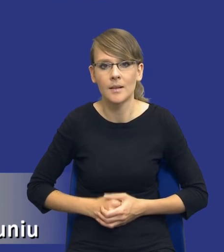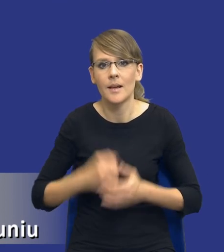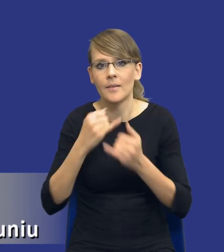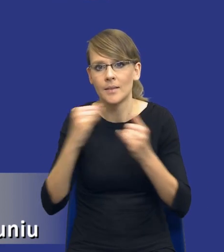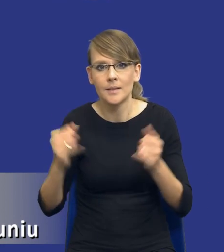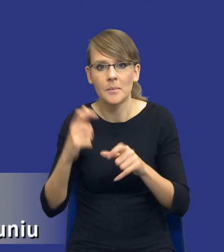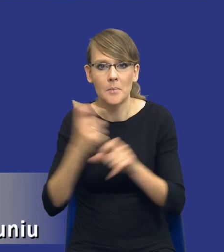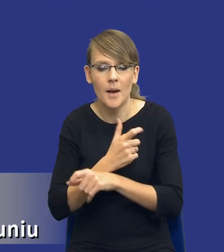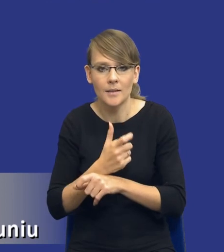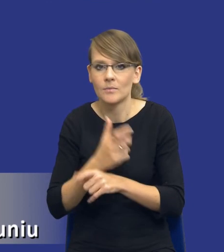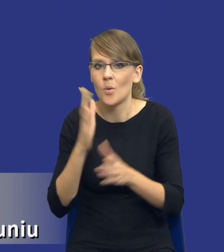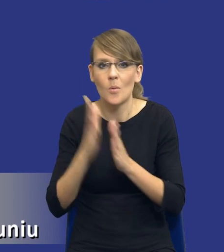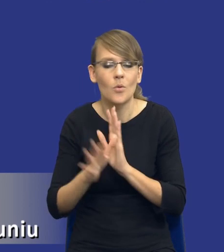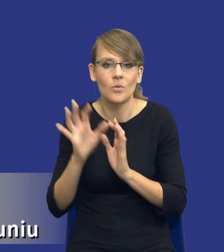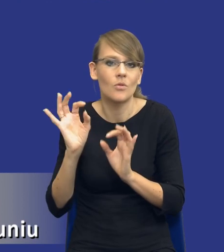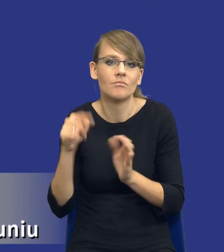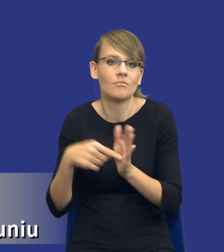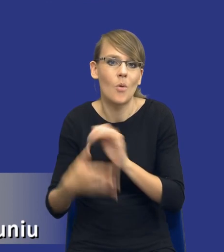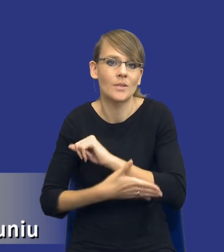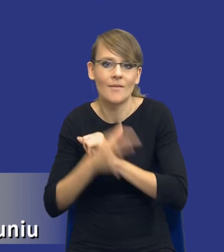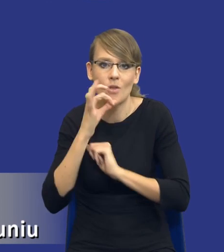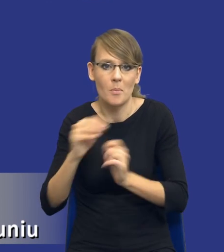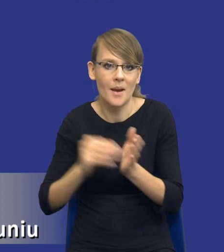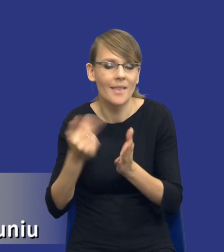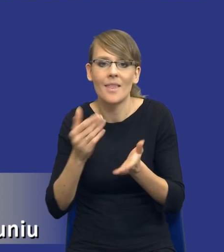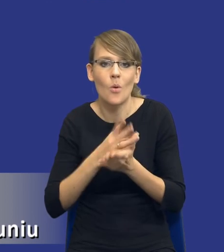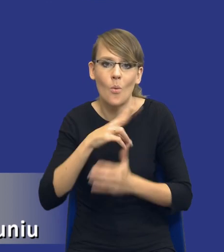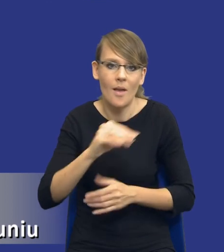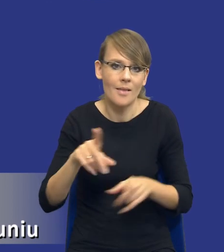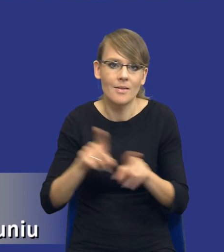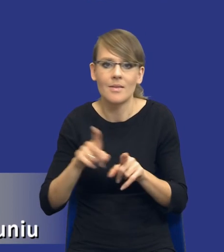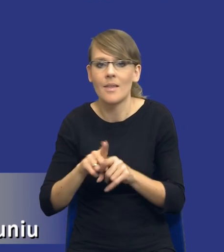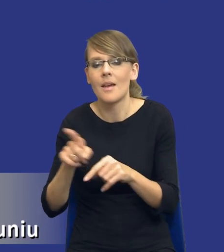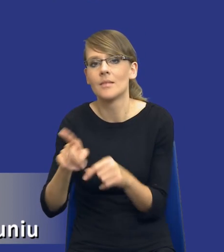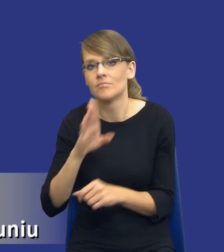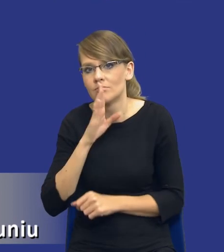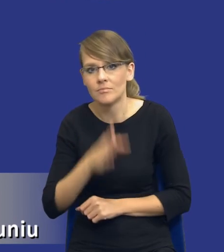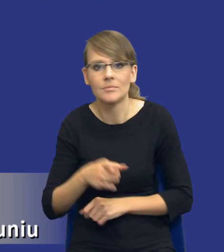wynika to z dobrych praktyk. Nie tylko zresztą w Unii Europejskiej, również w Stanach Zjednoczonych czy nawet w RPA.